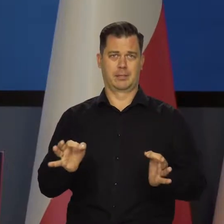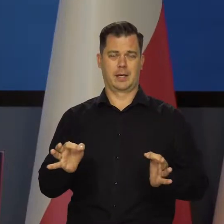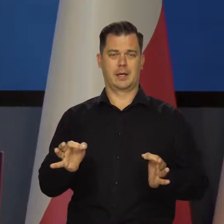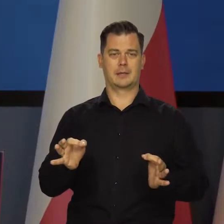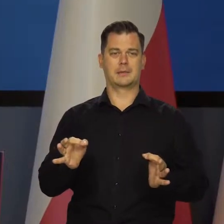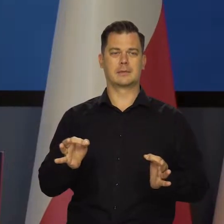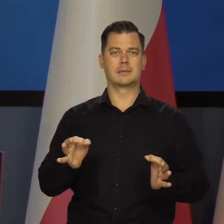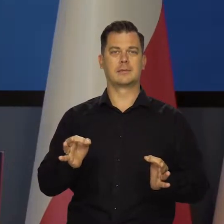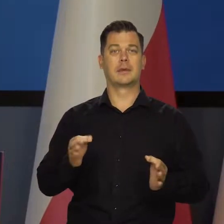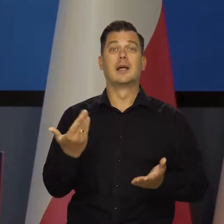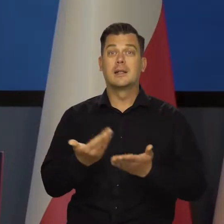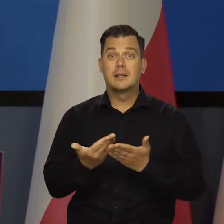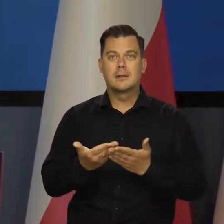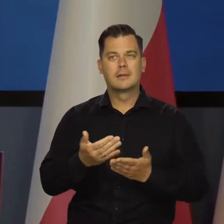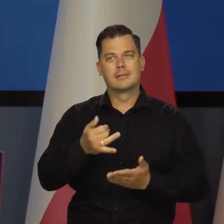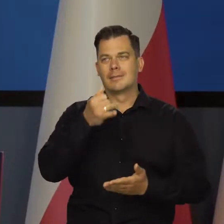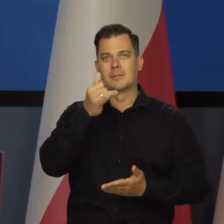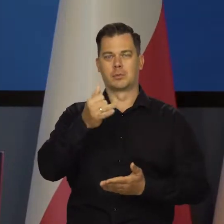Tego w żaden sposób nie można nazwać kryzysem.